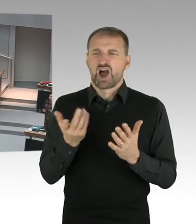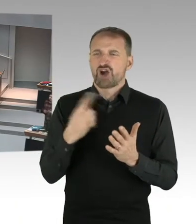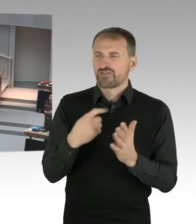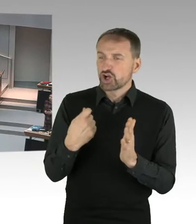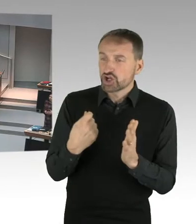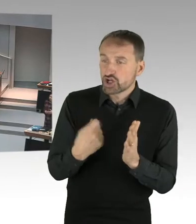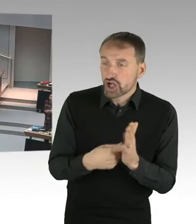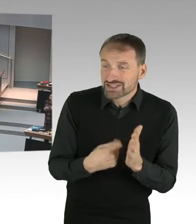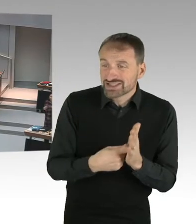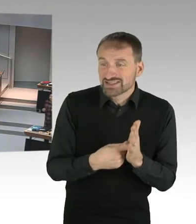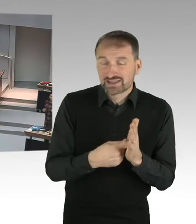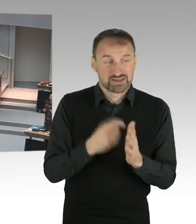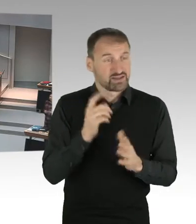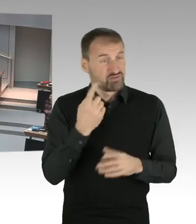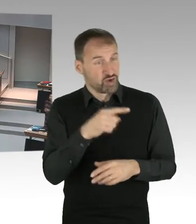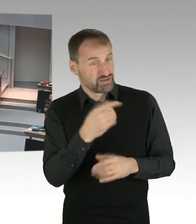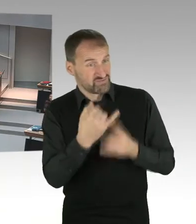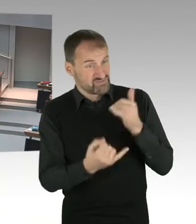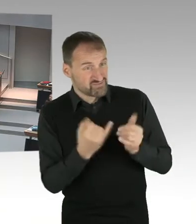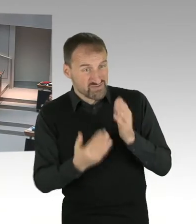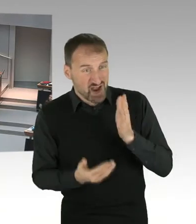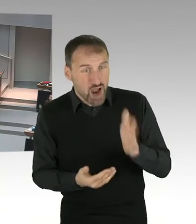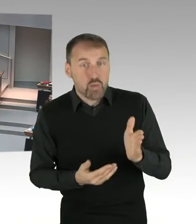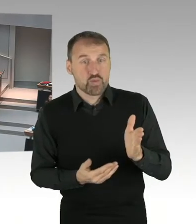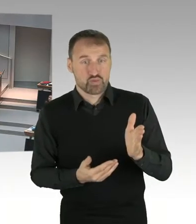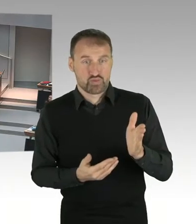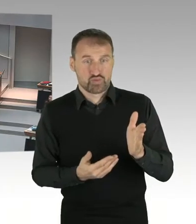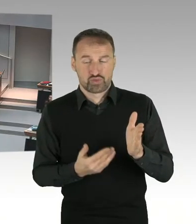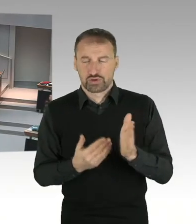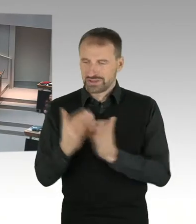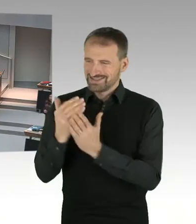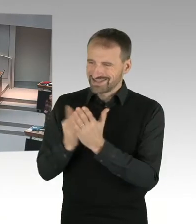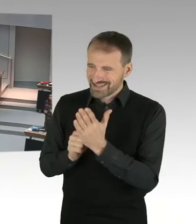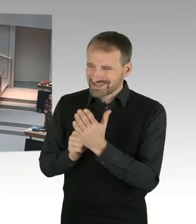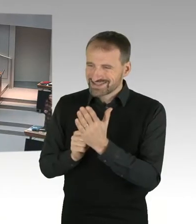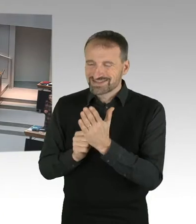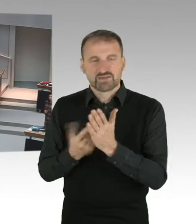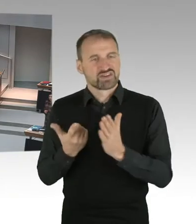Ich habe einen Bildungs-, und einen Erziehungsauftrag. Wir haben ein Neutralitätsgesetz. Und das ist umzusetzen.